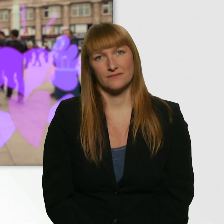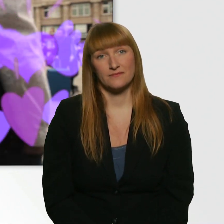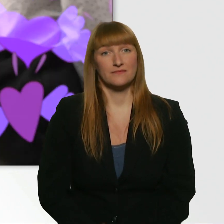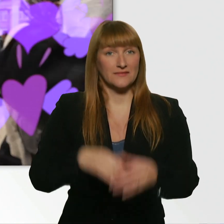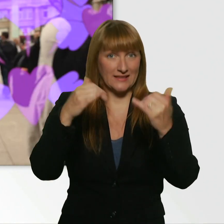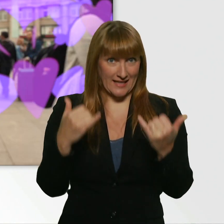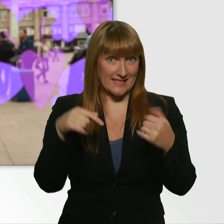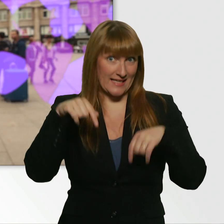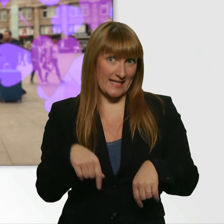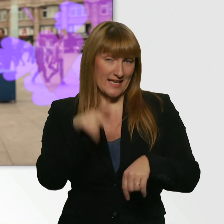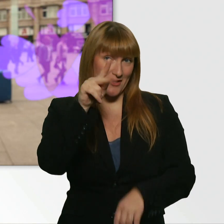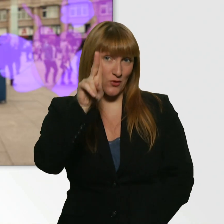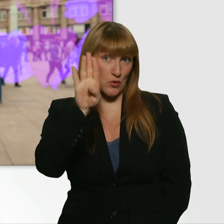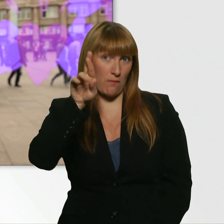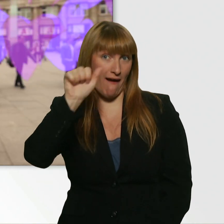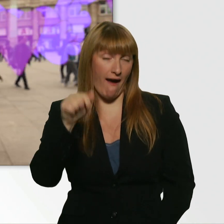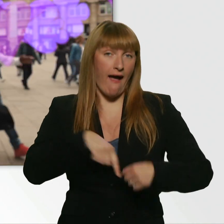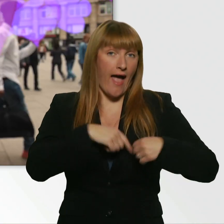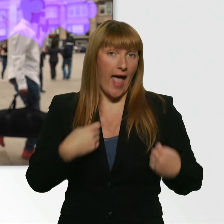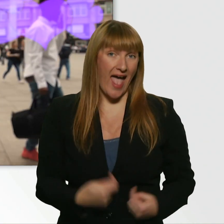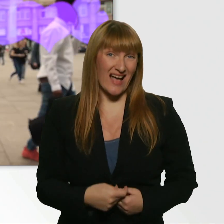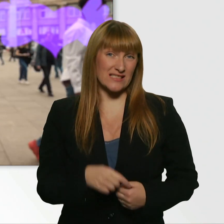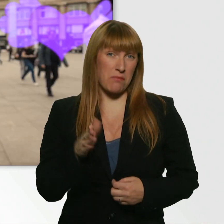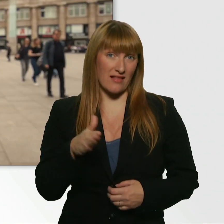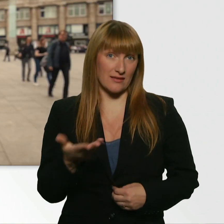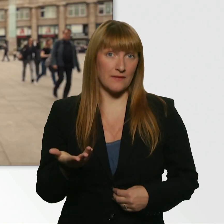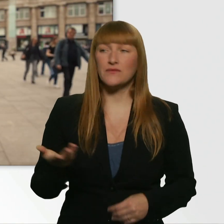Die Datingshow, bei der... - Kübra, ich kann dich noch hören.